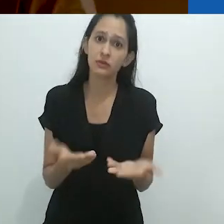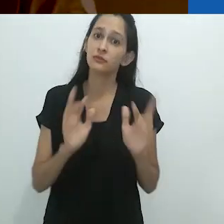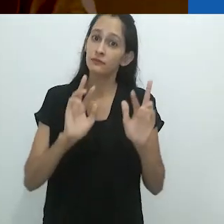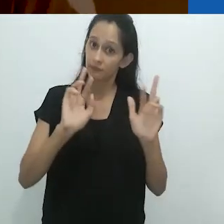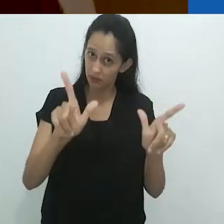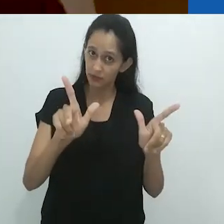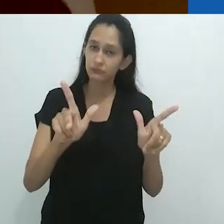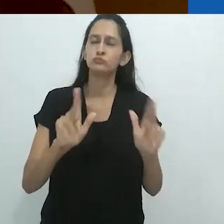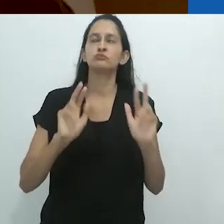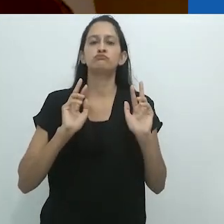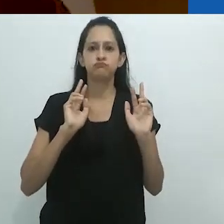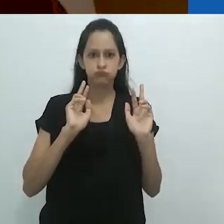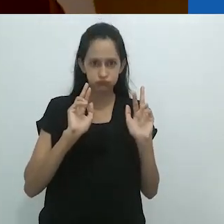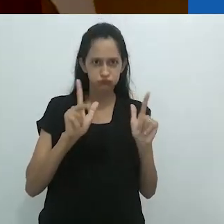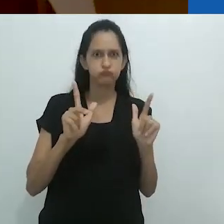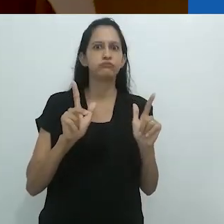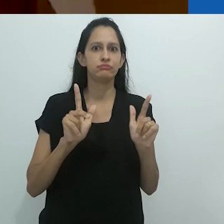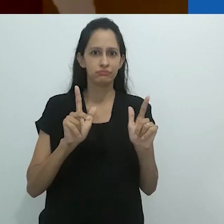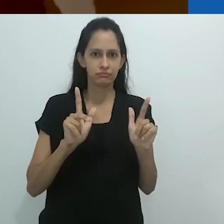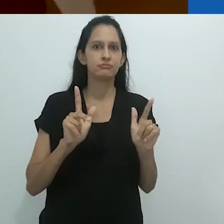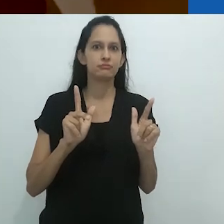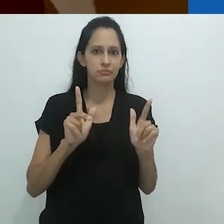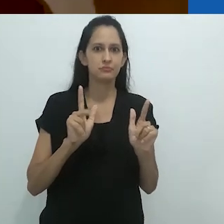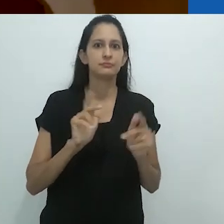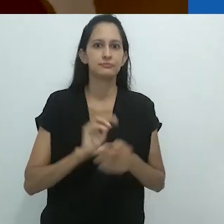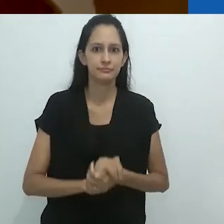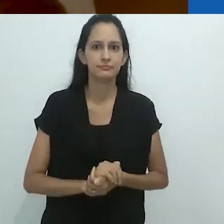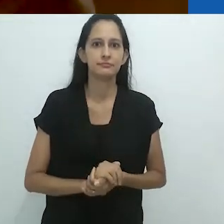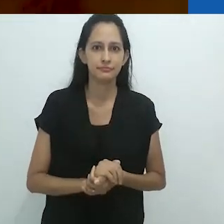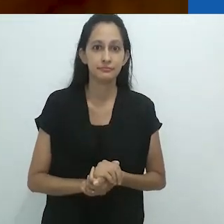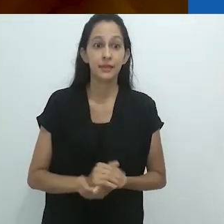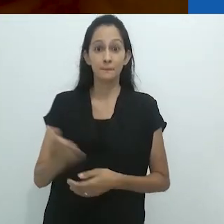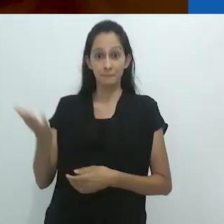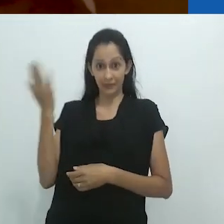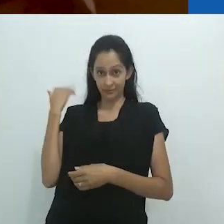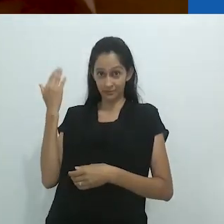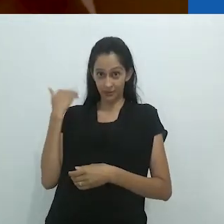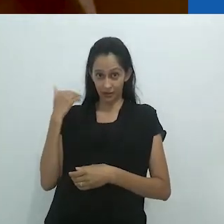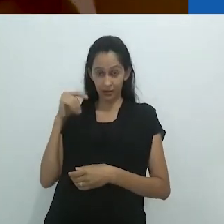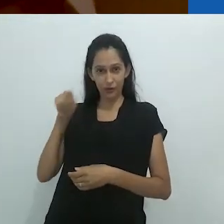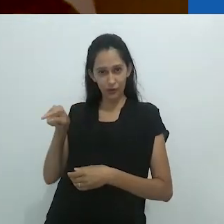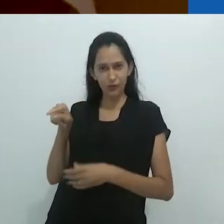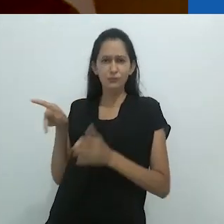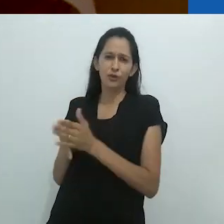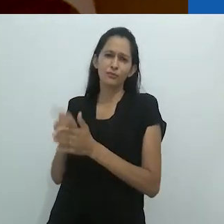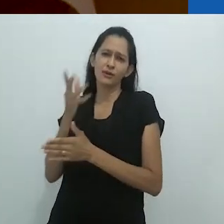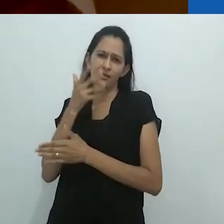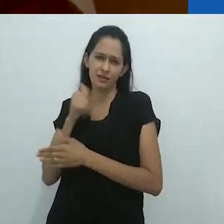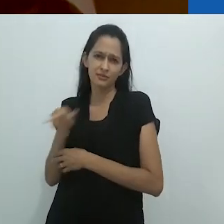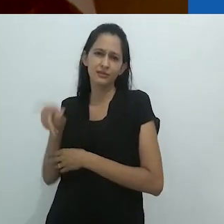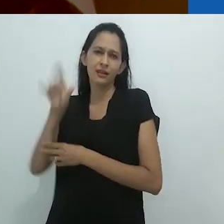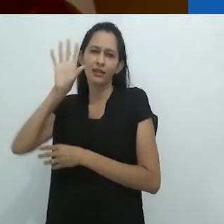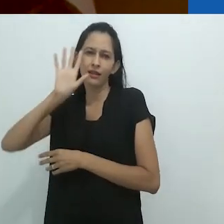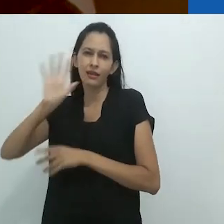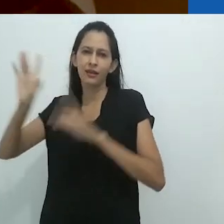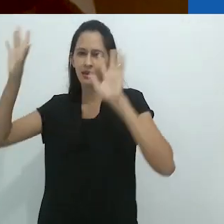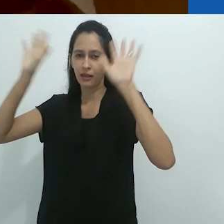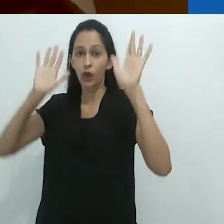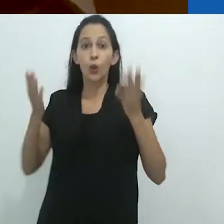só que agora é diferente. Bem diferente. Antes, o que era reservado somente às crianças